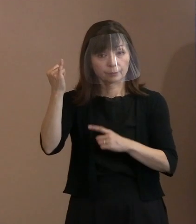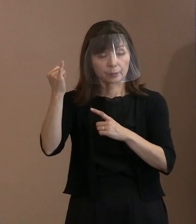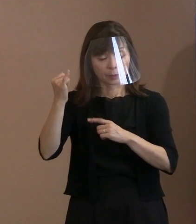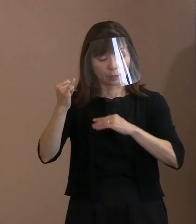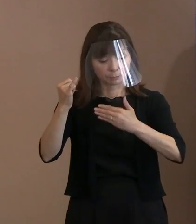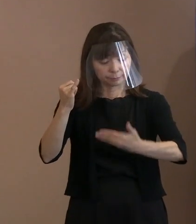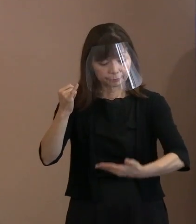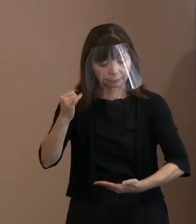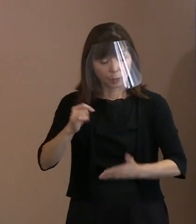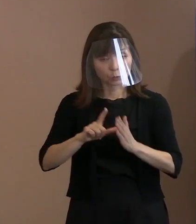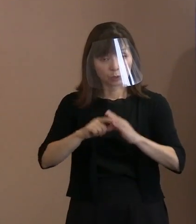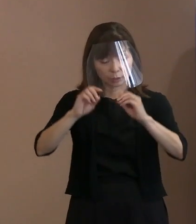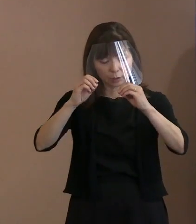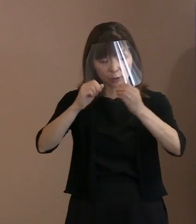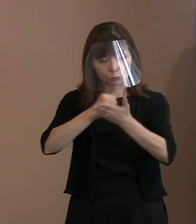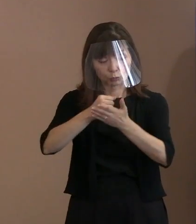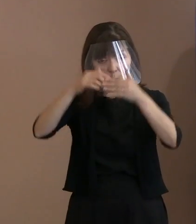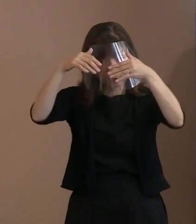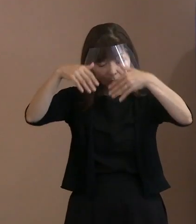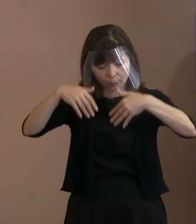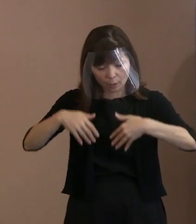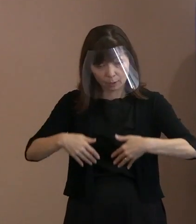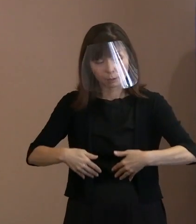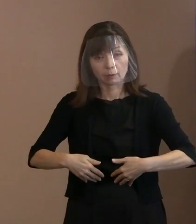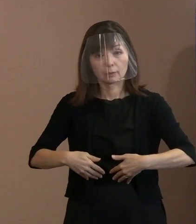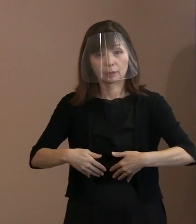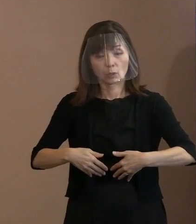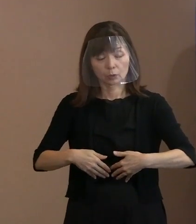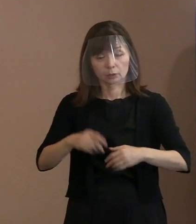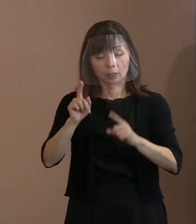分かるかどうかがポイントですと｡